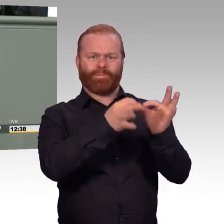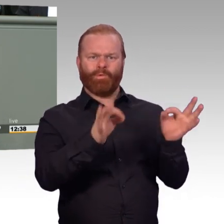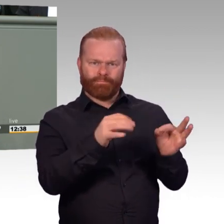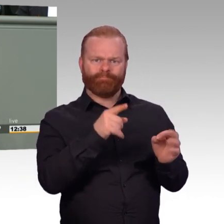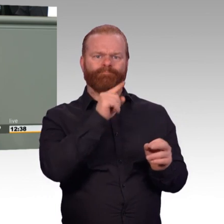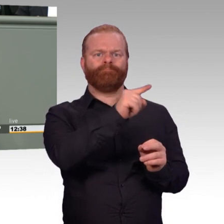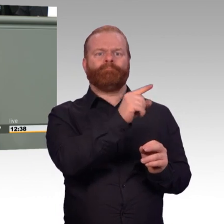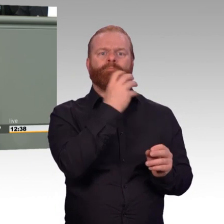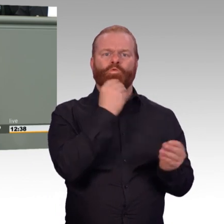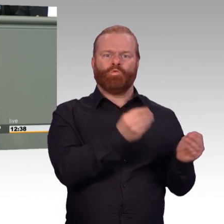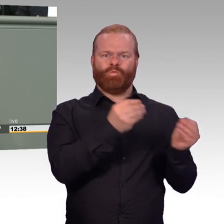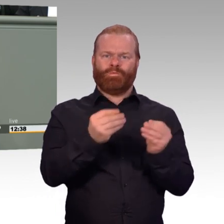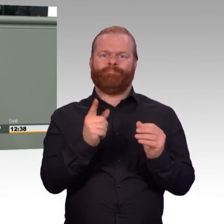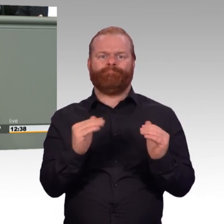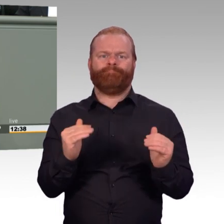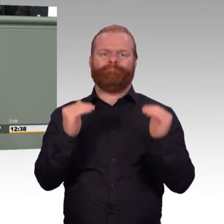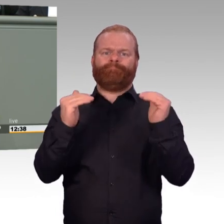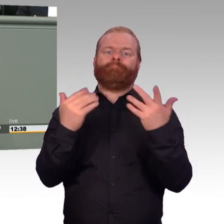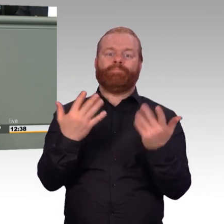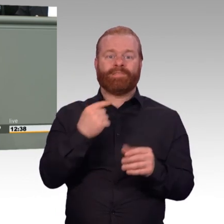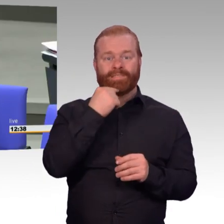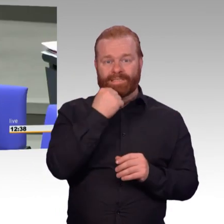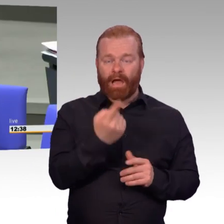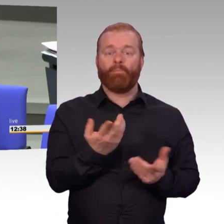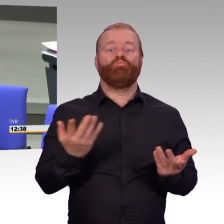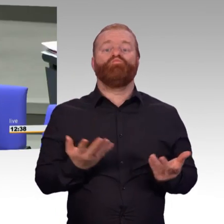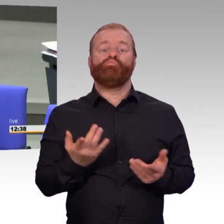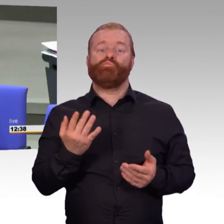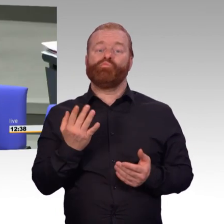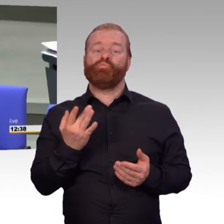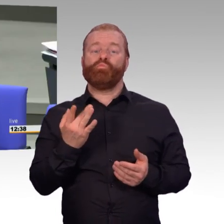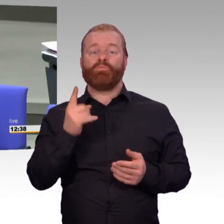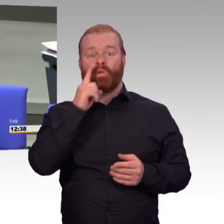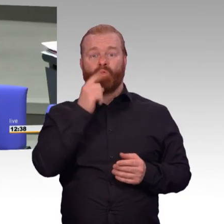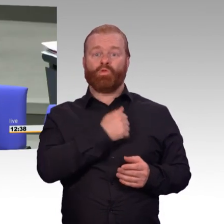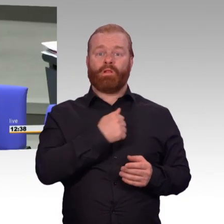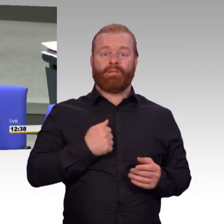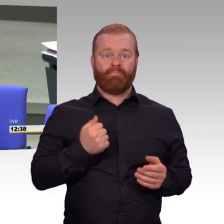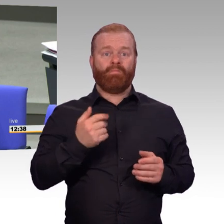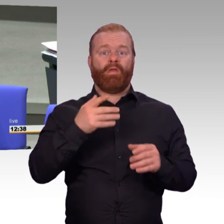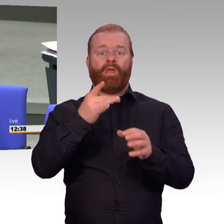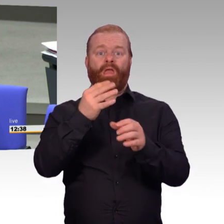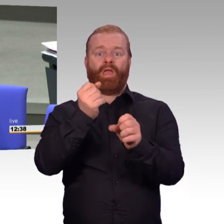verweisen Sie nur auf eine noch zu erlassende Rechtsverordnung. Meine Damen und Herren, wir das Parlament sollten darauf vertrauen,